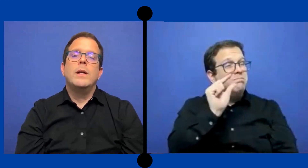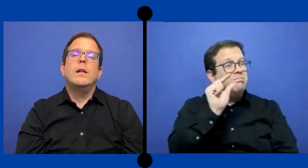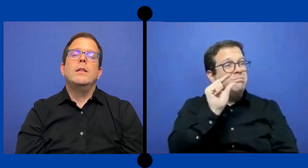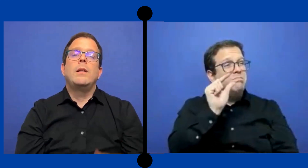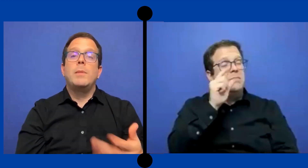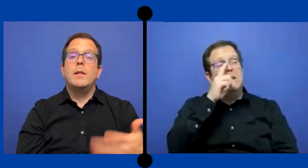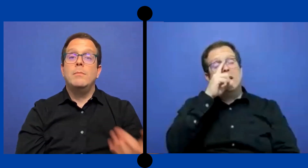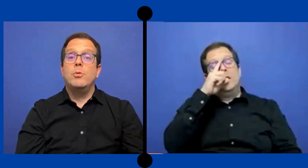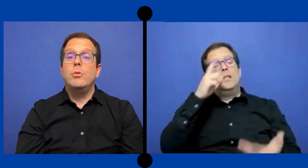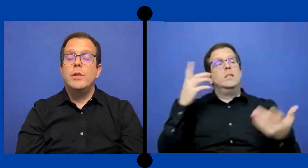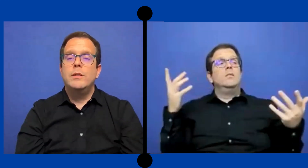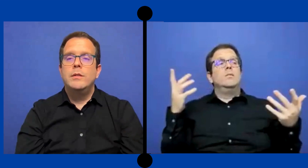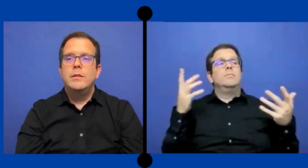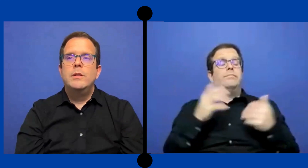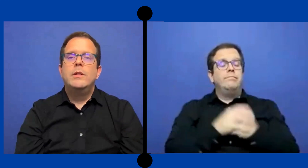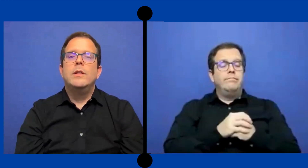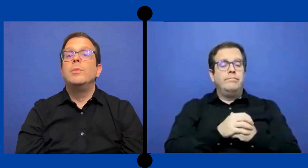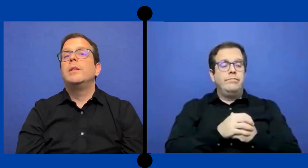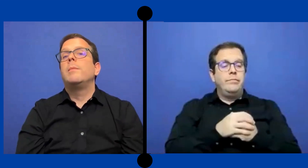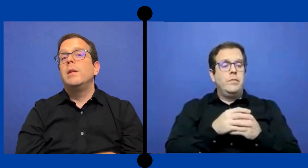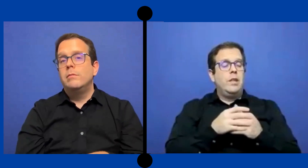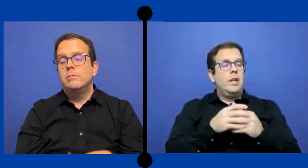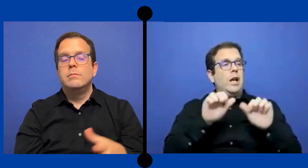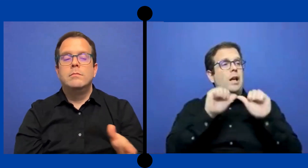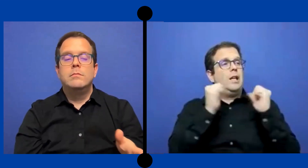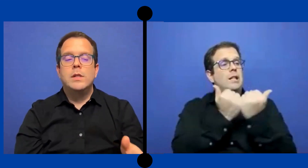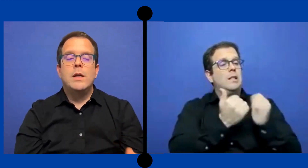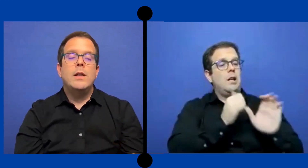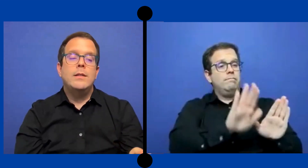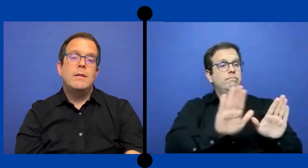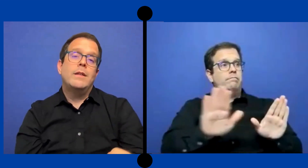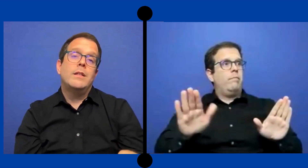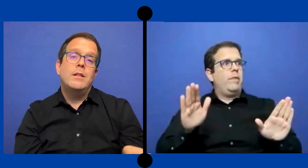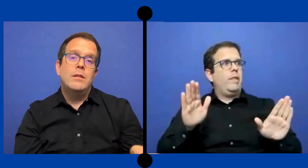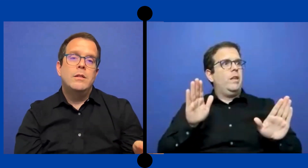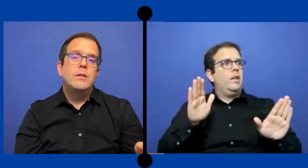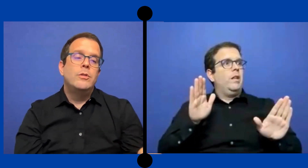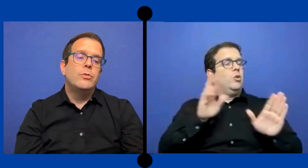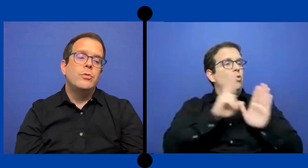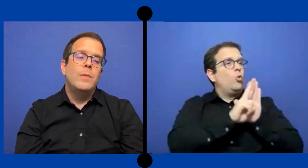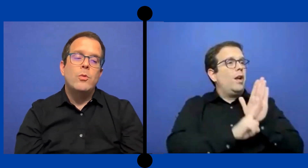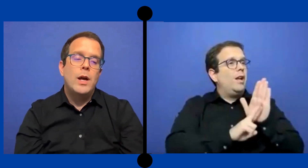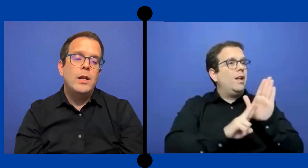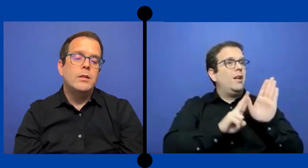Para el intérprete por hora. Y pues también cada agencia va a tener su manuales,